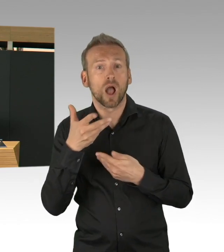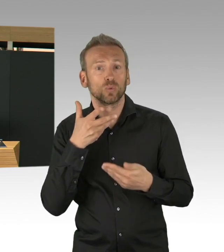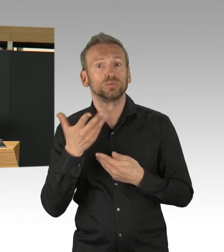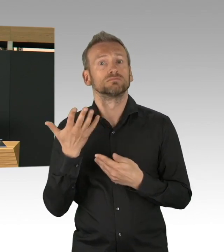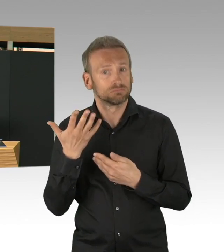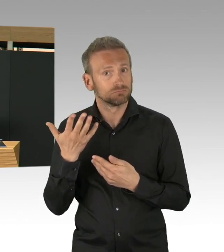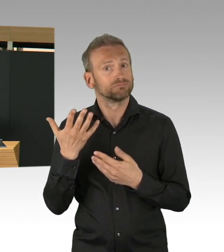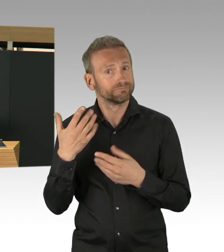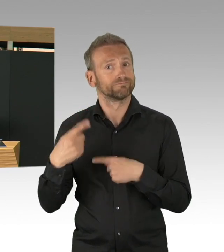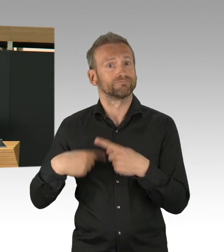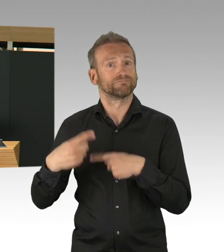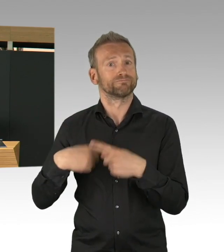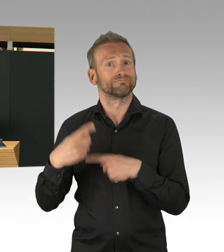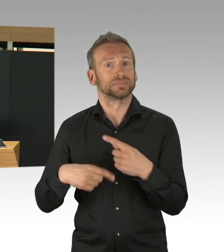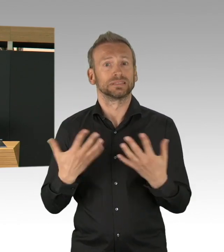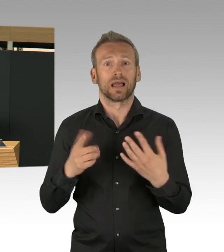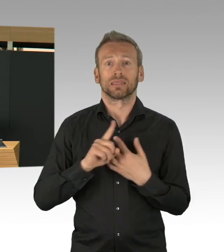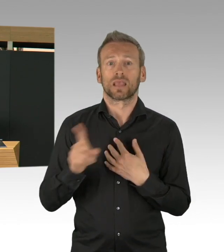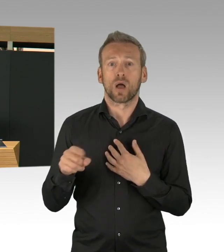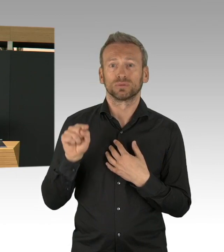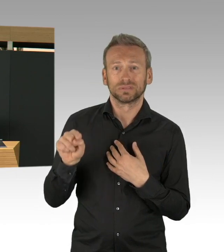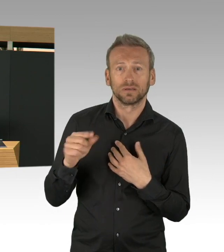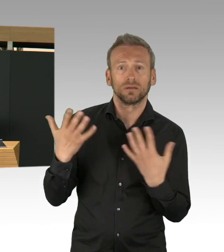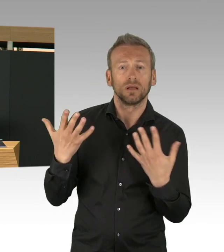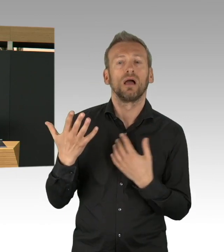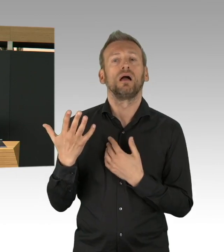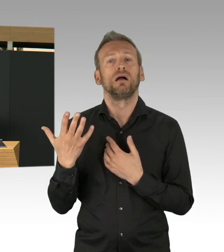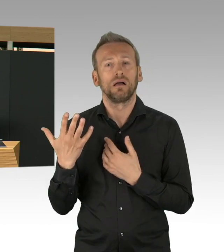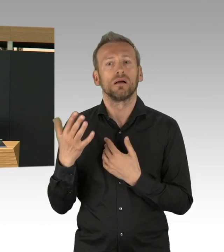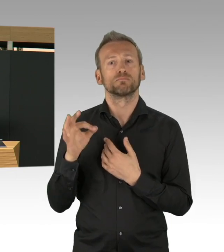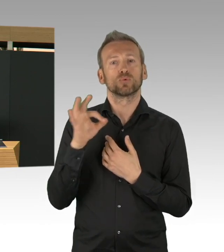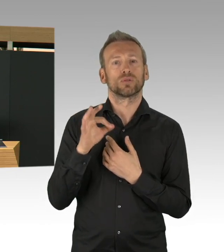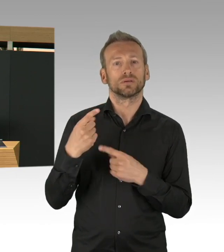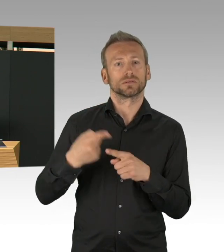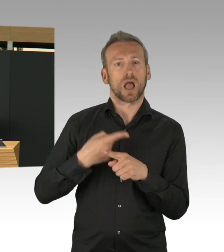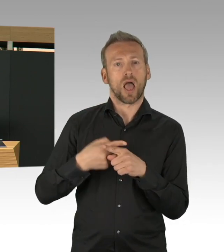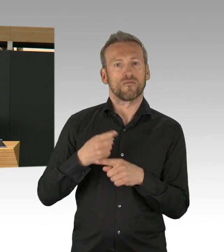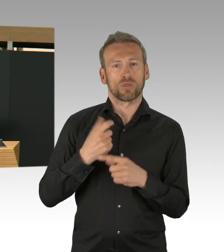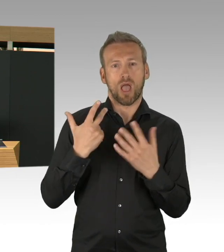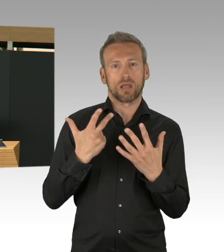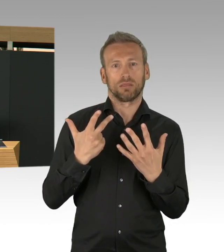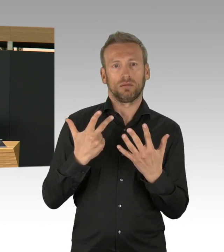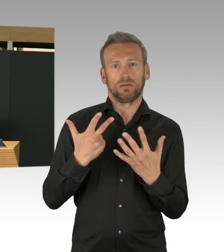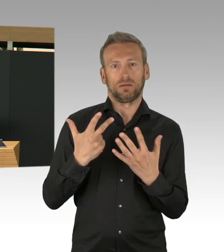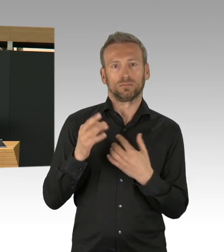das ist in der gesundheitlichen Versorgungssystem sehr viel wert diese Praxen zu haben, ich denke an der Stelle